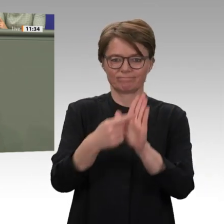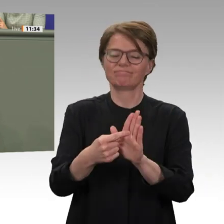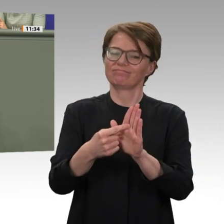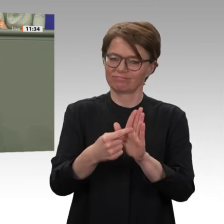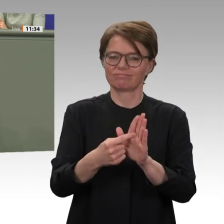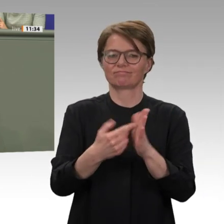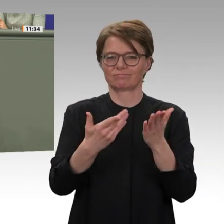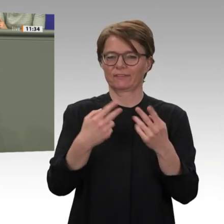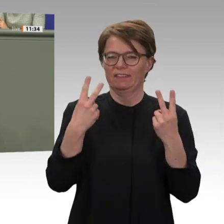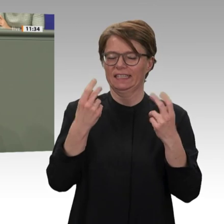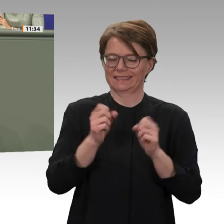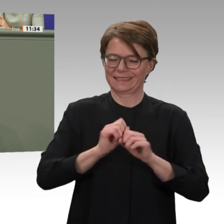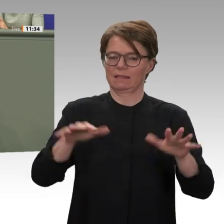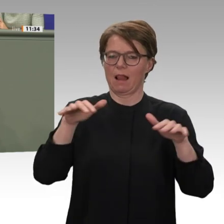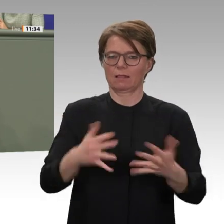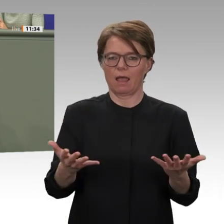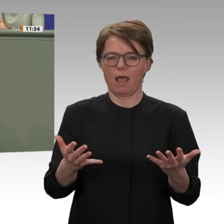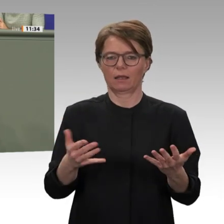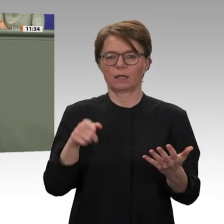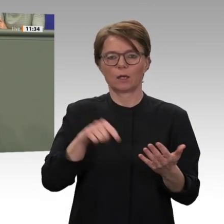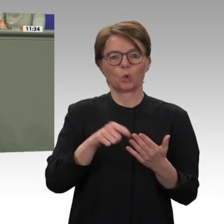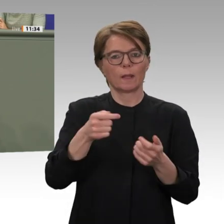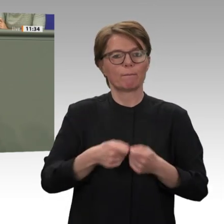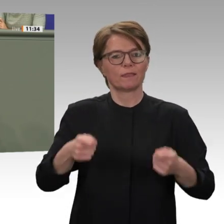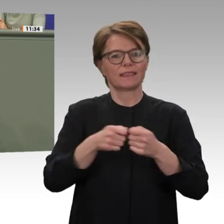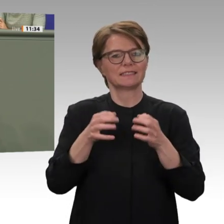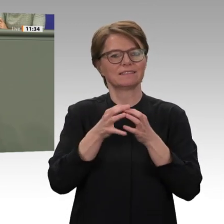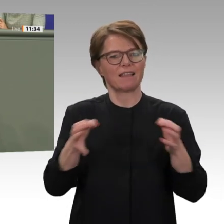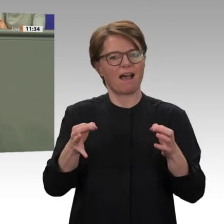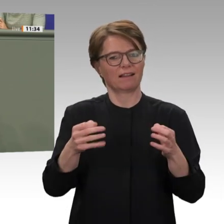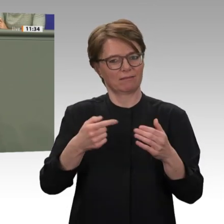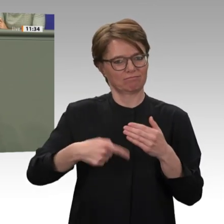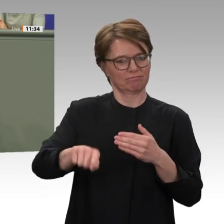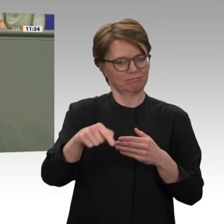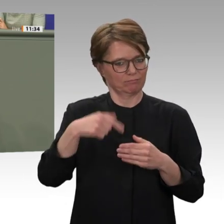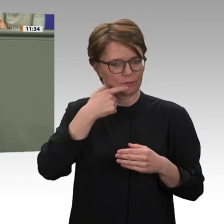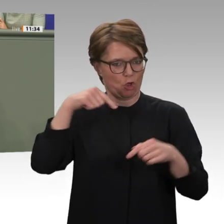der Kollege Müller wird dazu auch noch ein paar Ausführungen machen. Liebe Kolleginnen